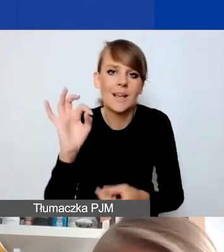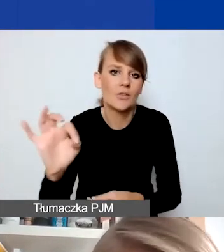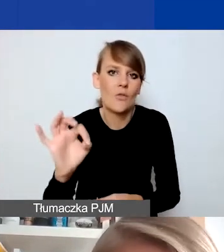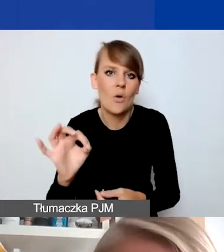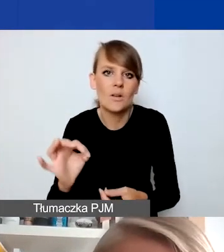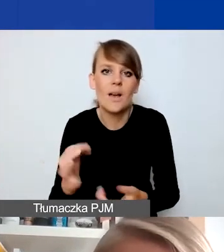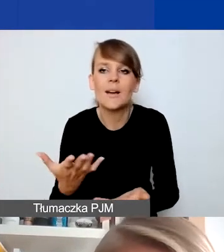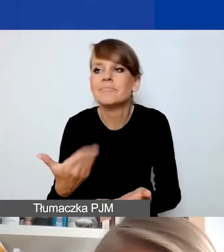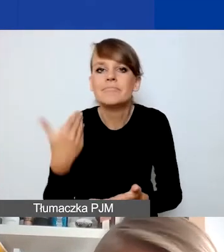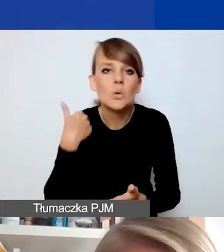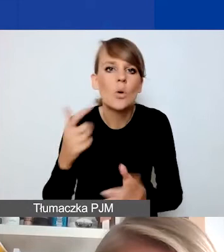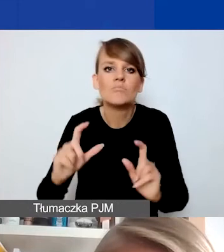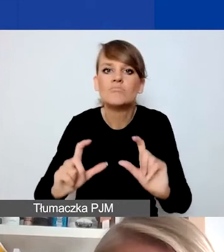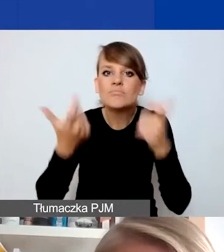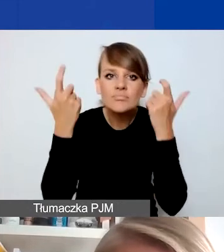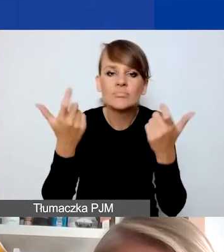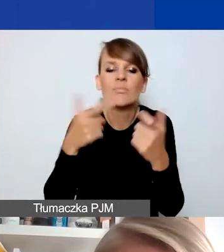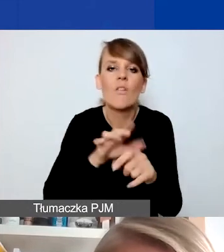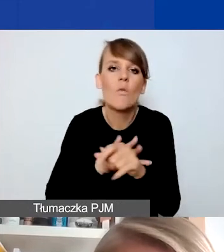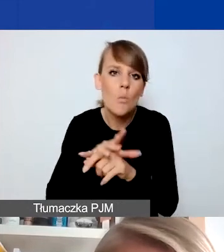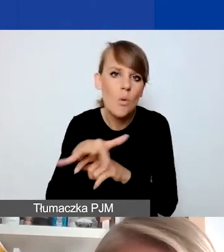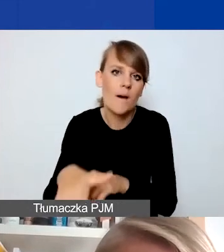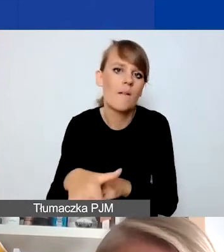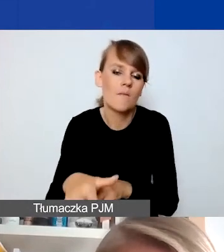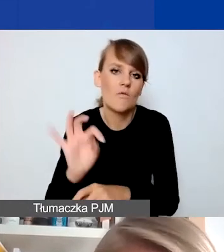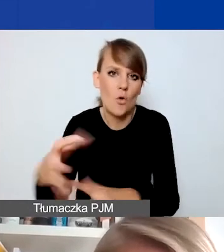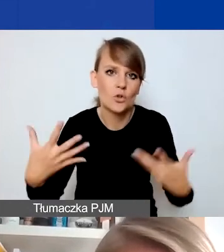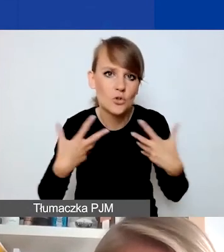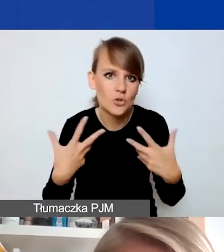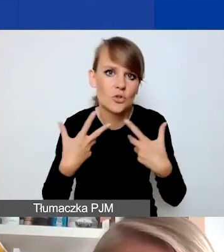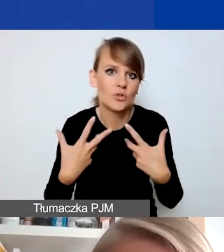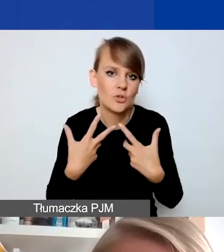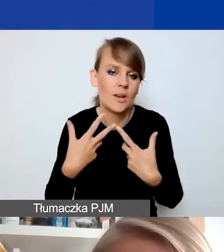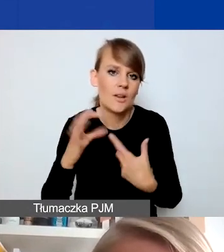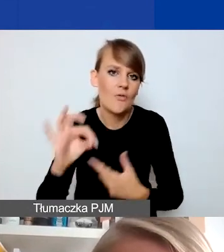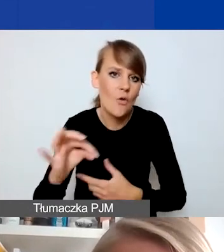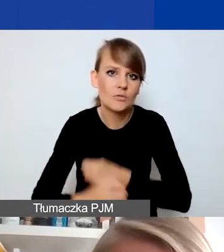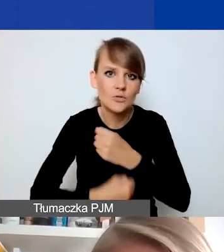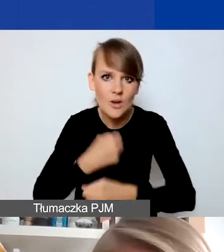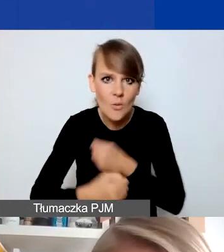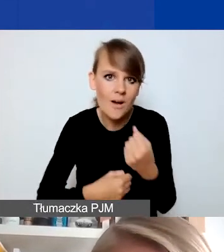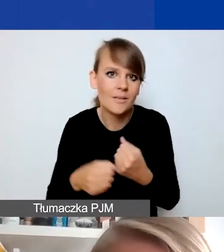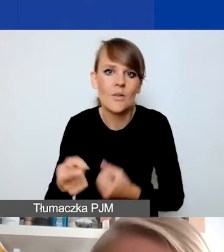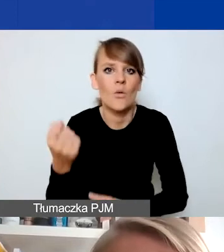wydarzyło się coś takiego, co wpływa na ich życie, na ich sposób funkcjonowania w trudny sposób.